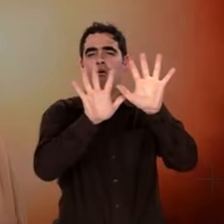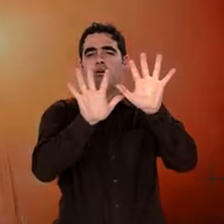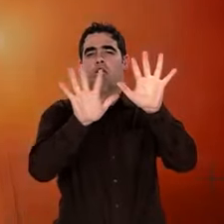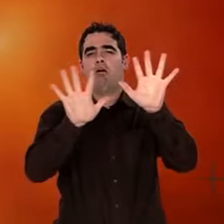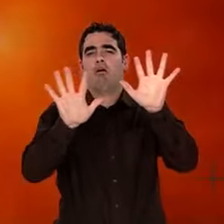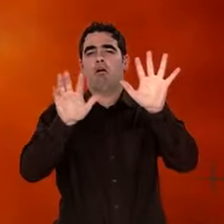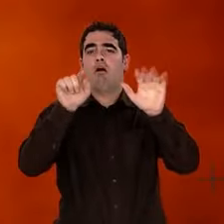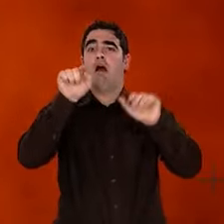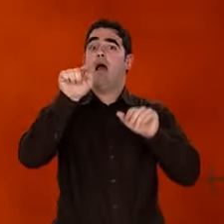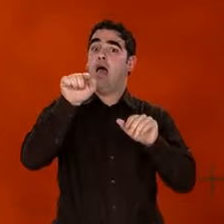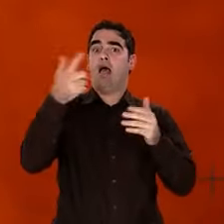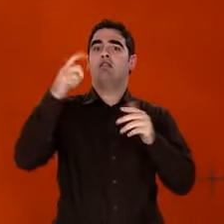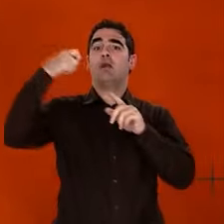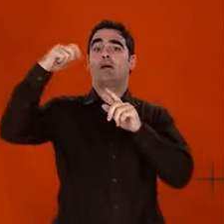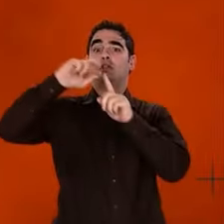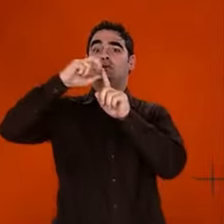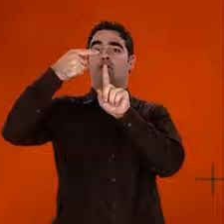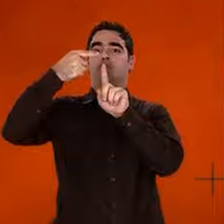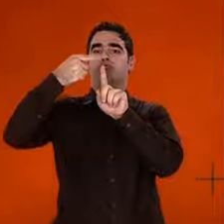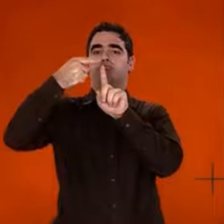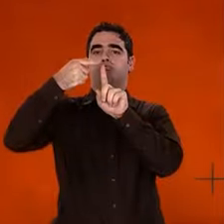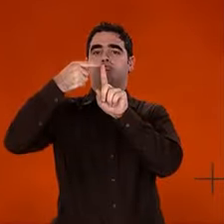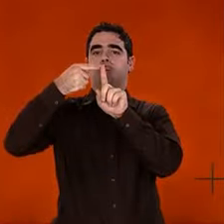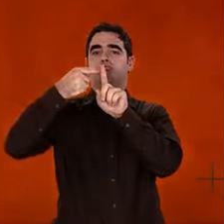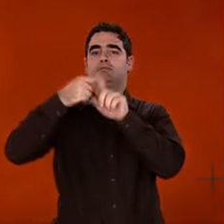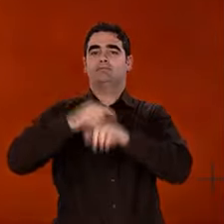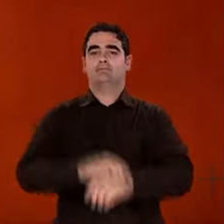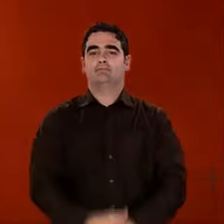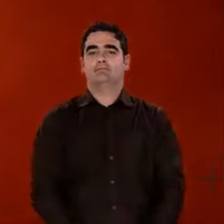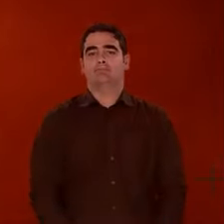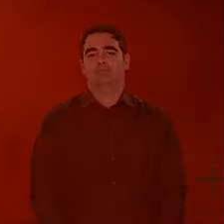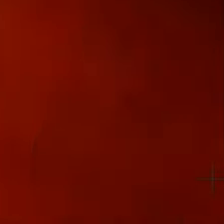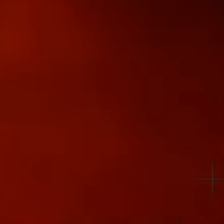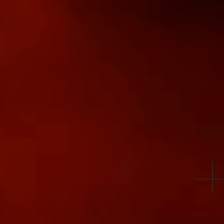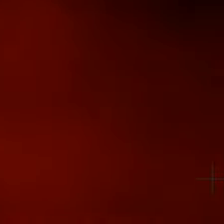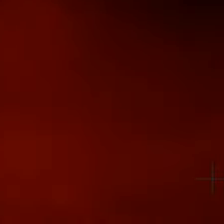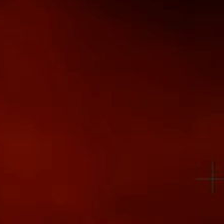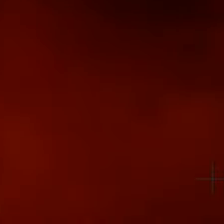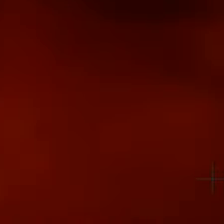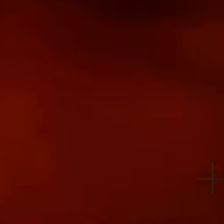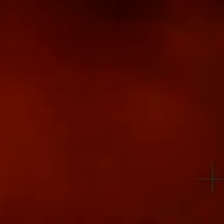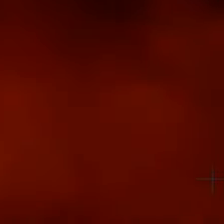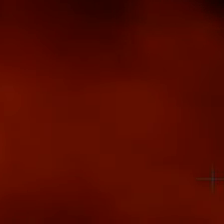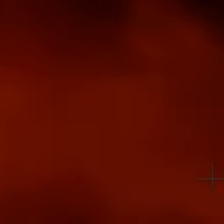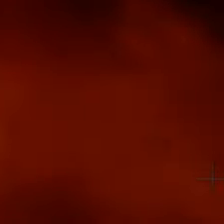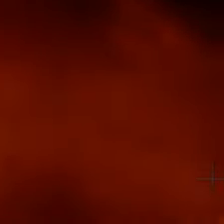de l'expansion et du refroidissement d'un pur concentré d'énergie : le big bang show des spécialistes.